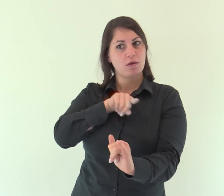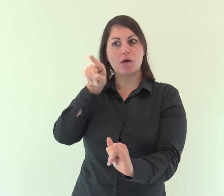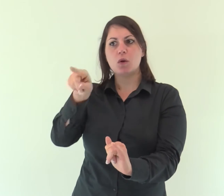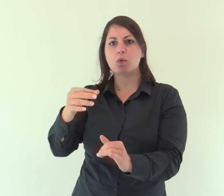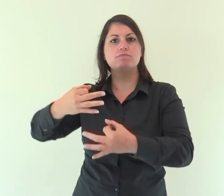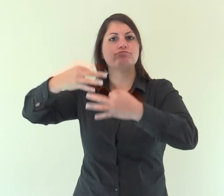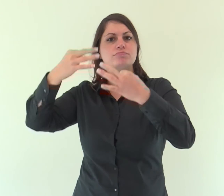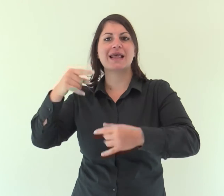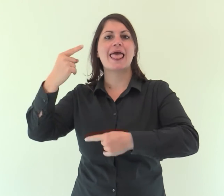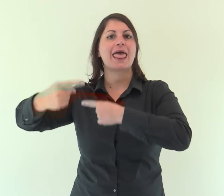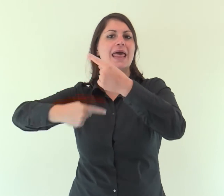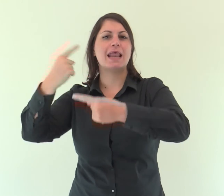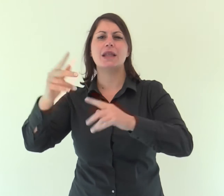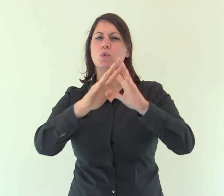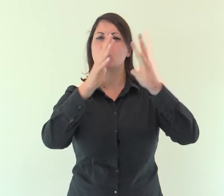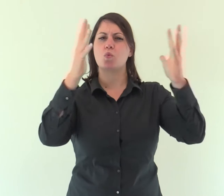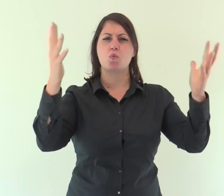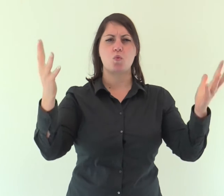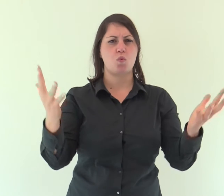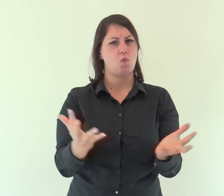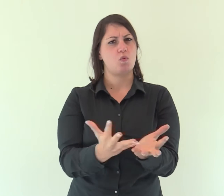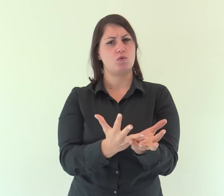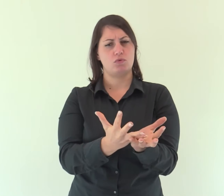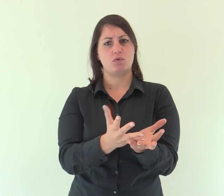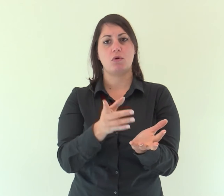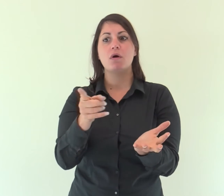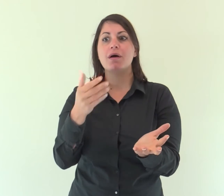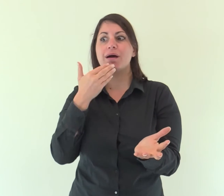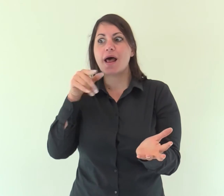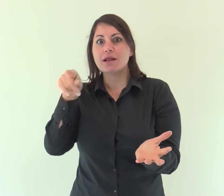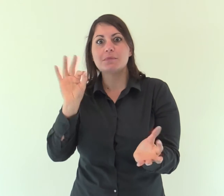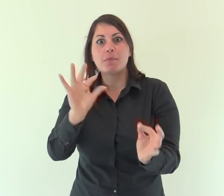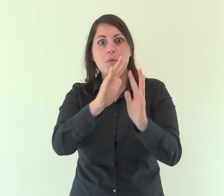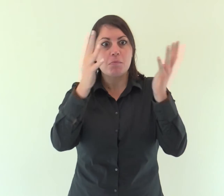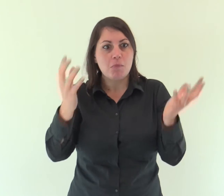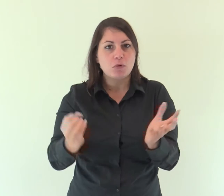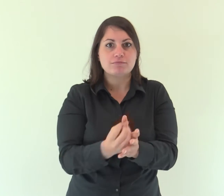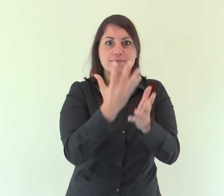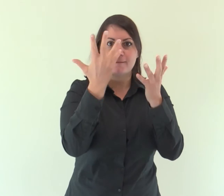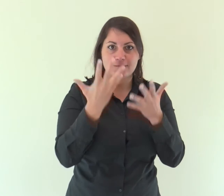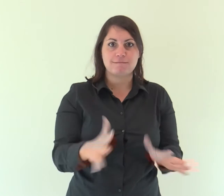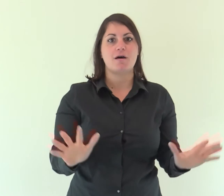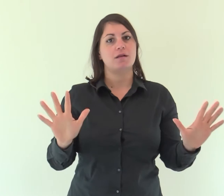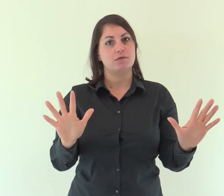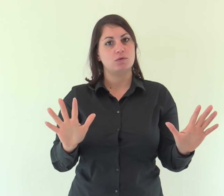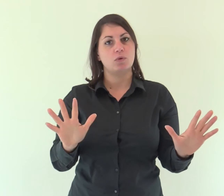che ha stabilito erede di tutte le cose e mediante il quale ha fatto anche il mondo.